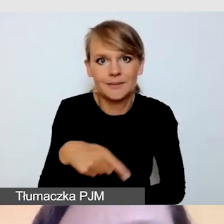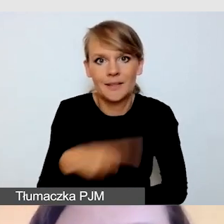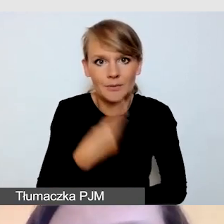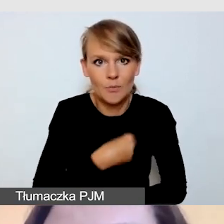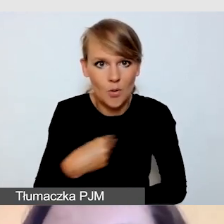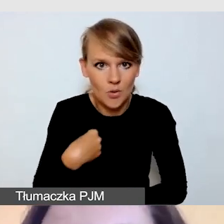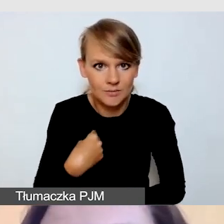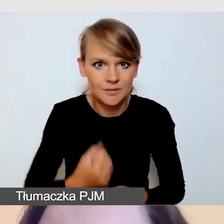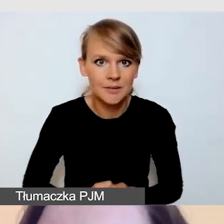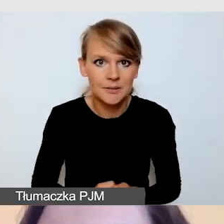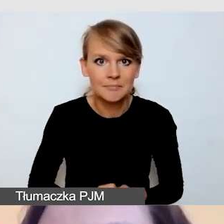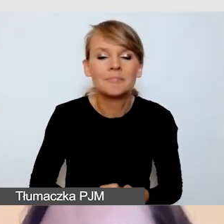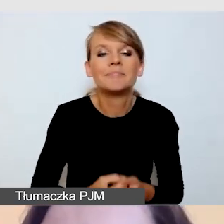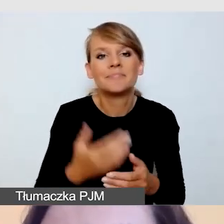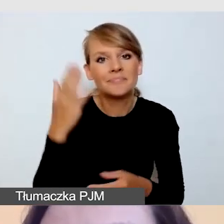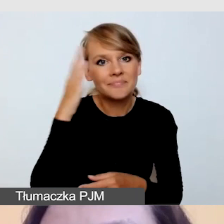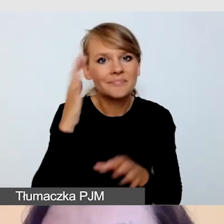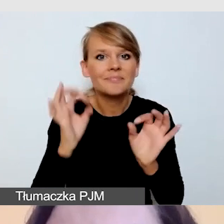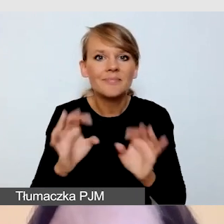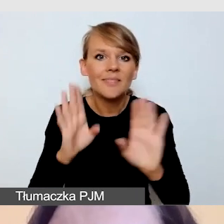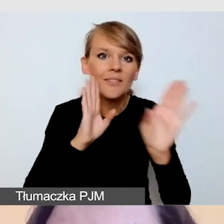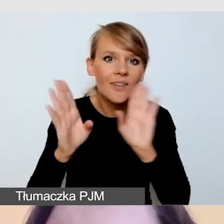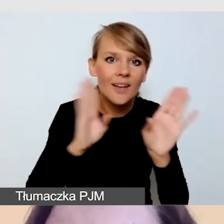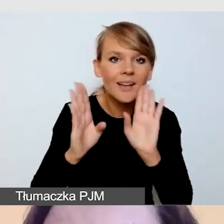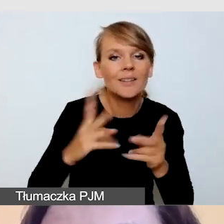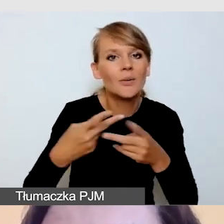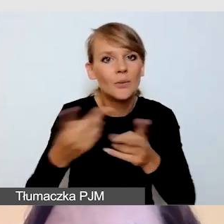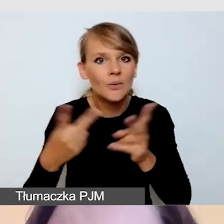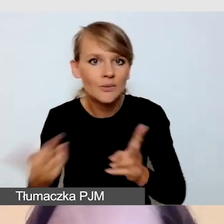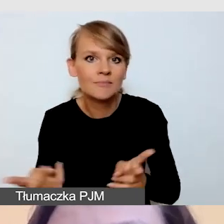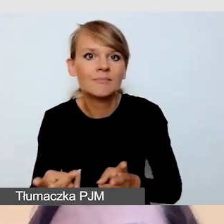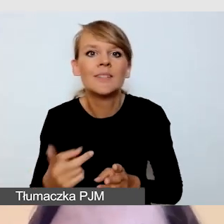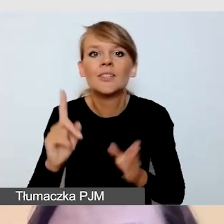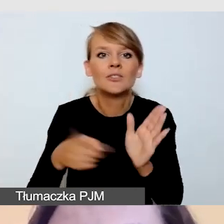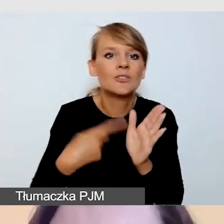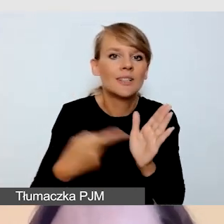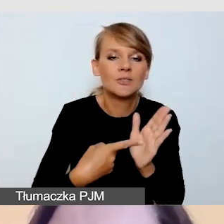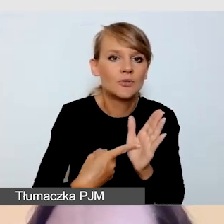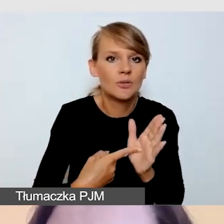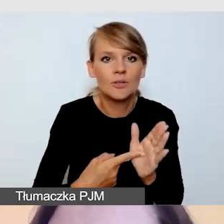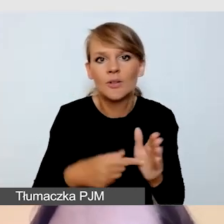a wiemy przy obecnym udostępnianiu na Facebooku, bardzo często może wywędrować nam gdzieś poza naszą stronę internetową